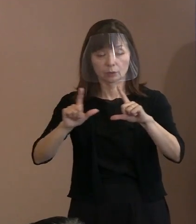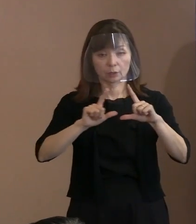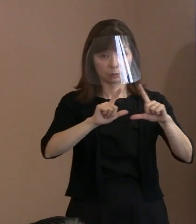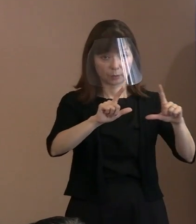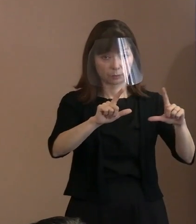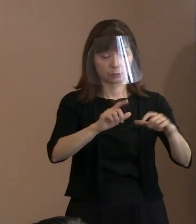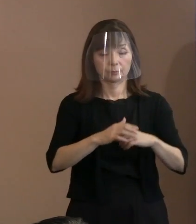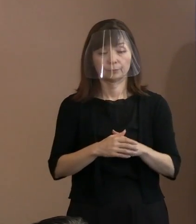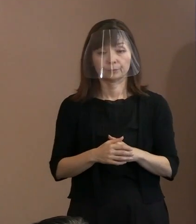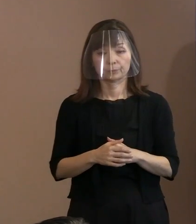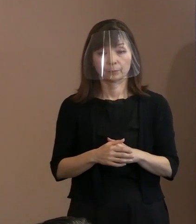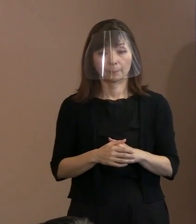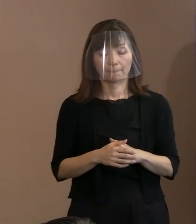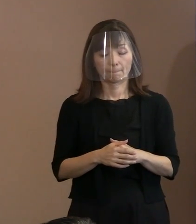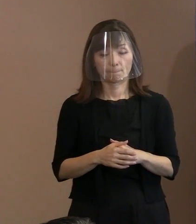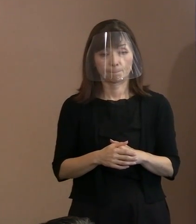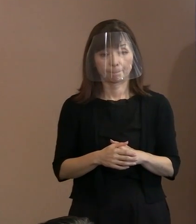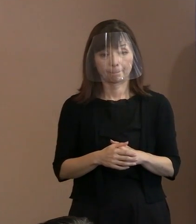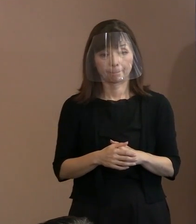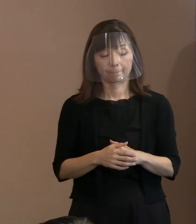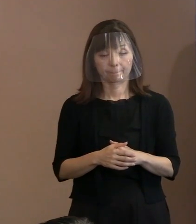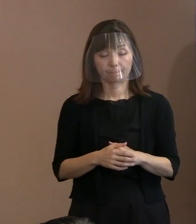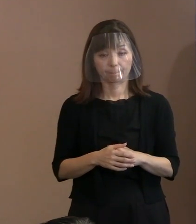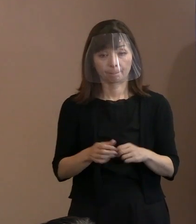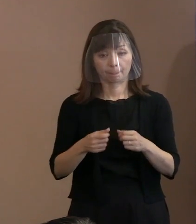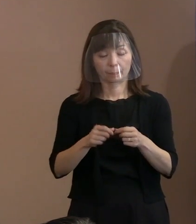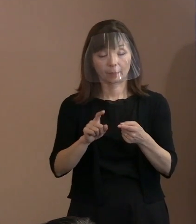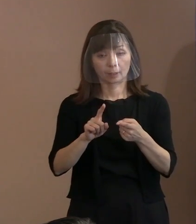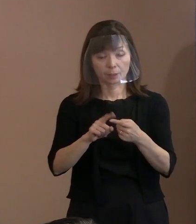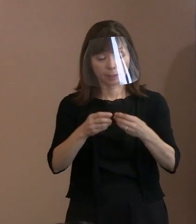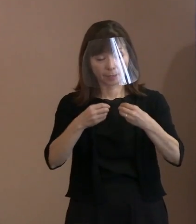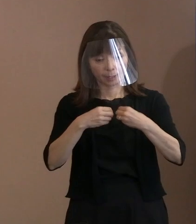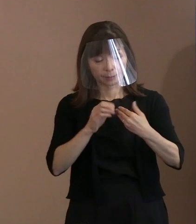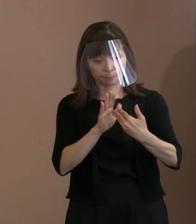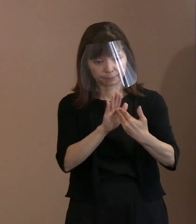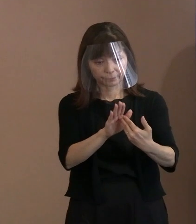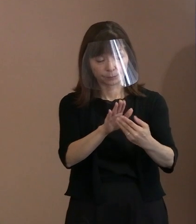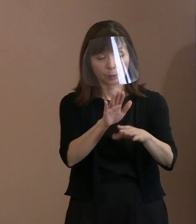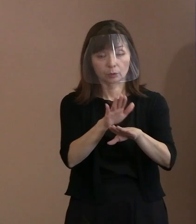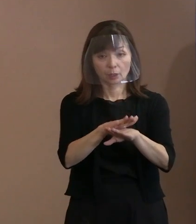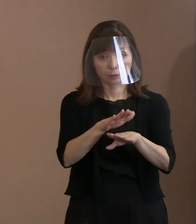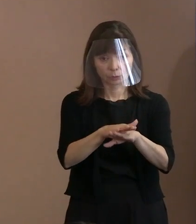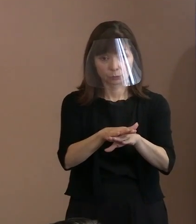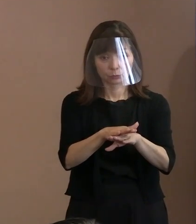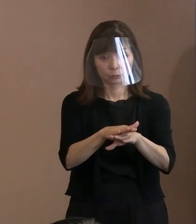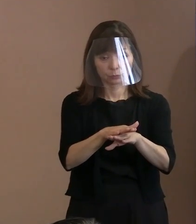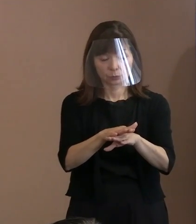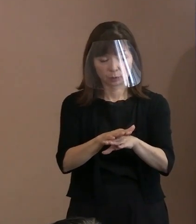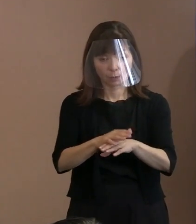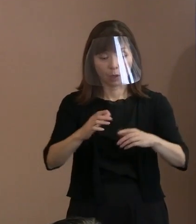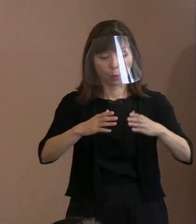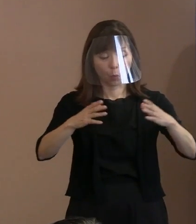(記者)具体的な感染症対策という意味では､ 扇風機というか大型扇風機を